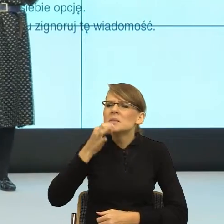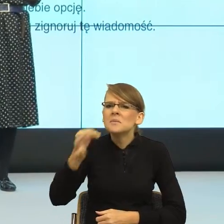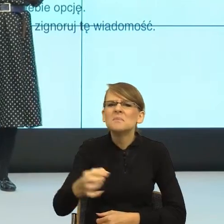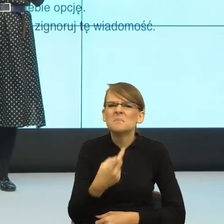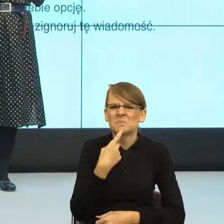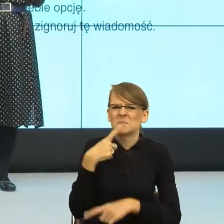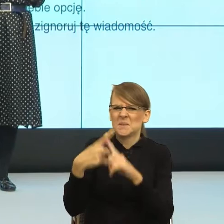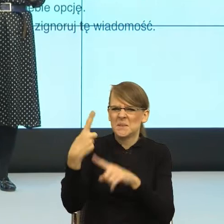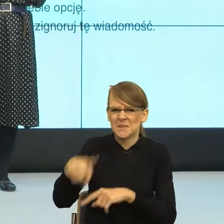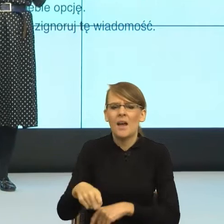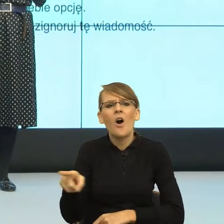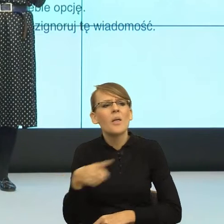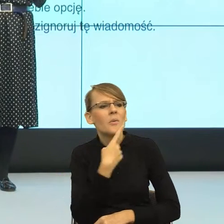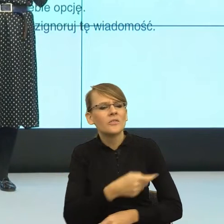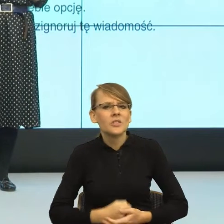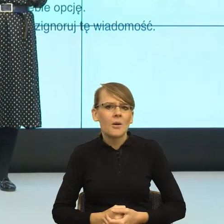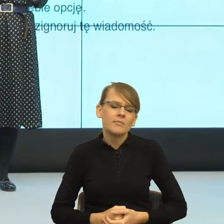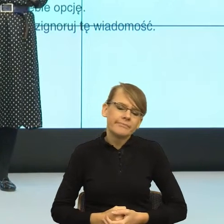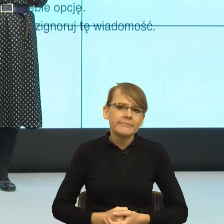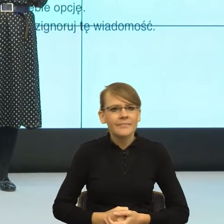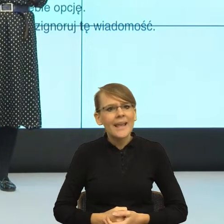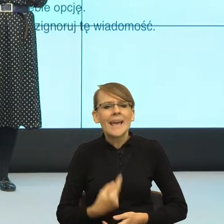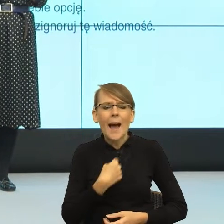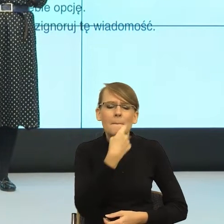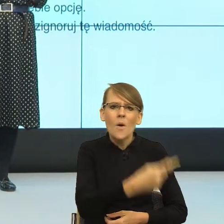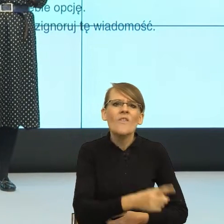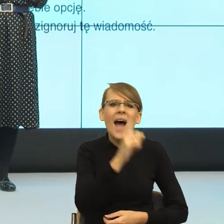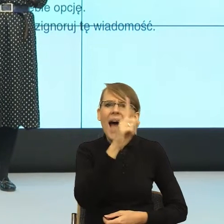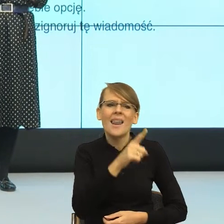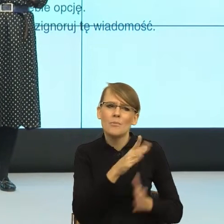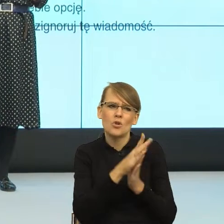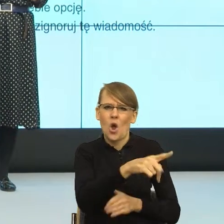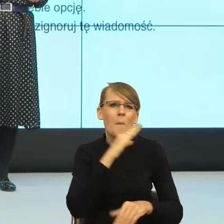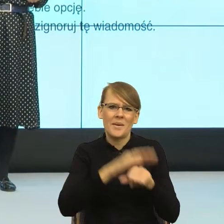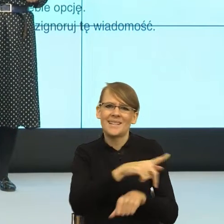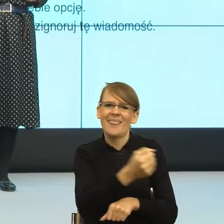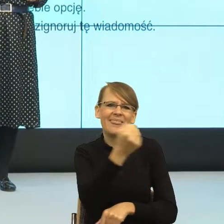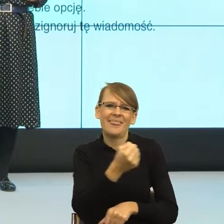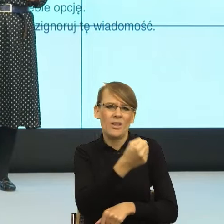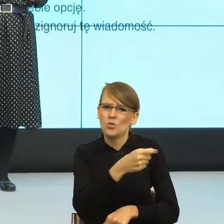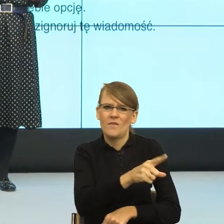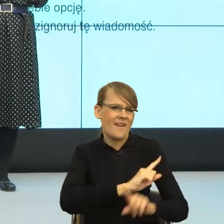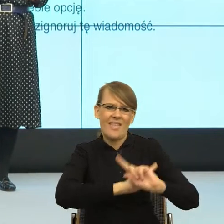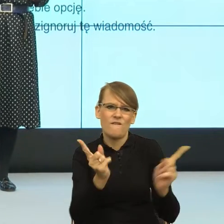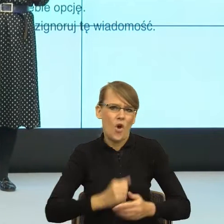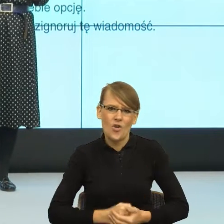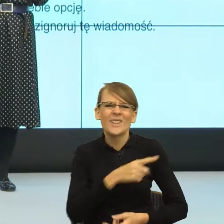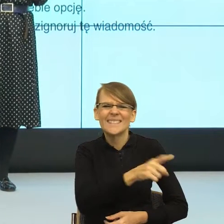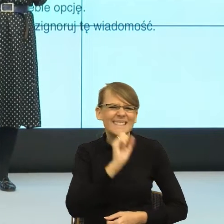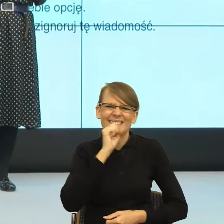"Powiem ci pod warunkiem, że mi obiecasz, że nigdy tego nie użyjesz, bo jesteś za stara". Po prostu. I teraz znowu brutalne,